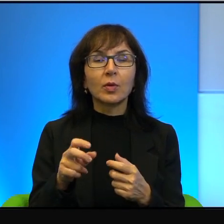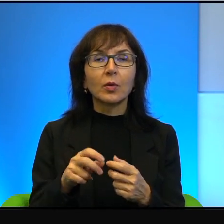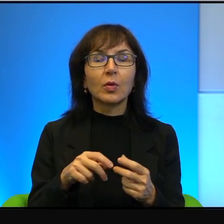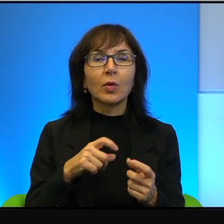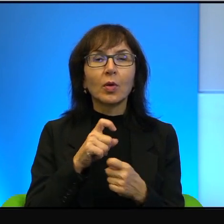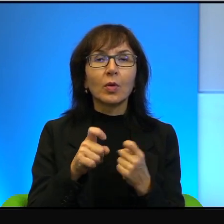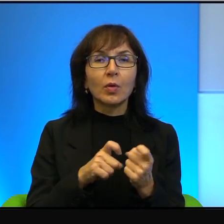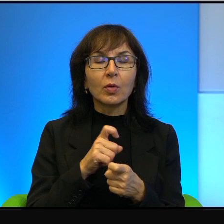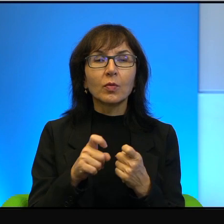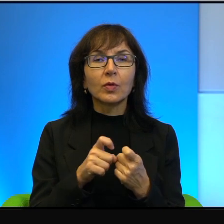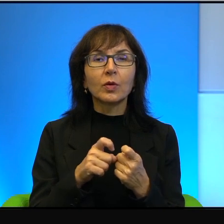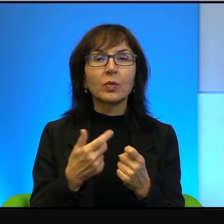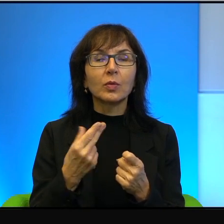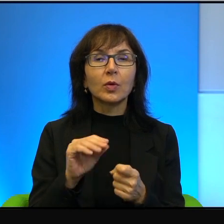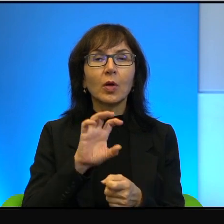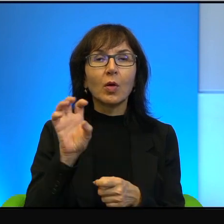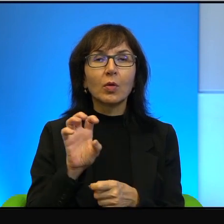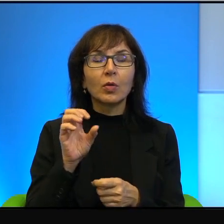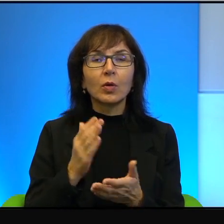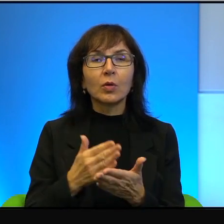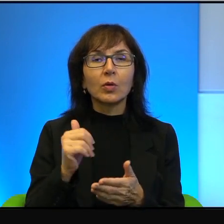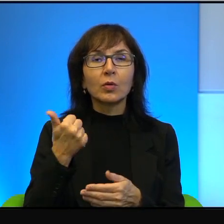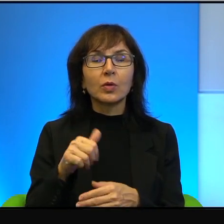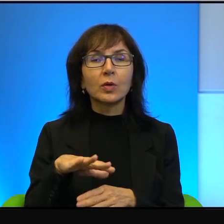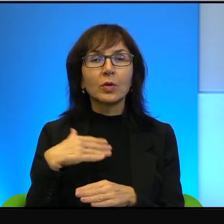po pierwsze nie oglądać tylko z jednej strony,